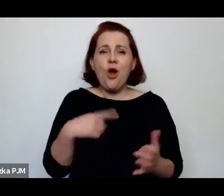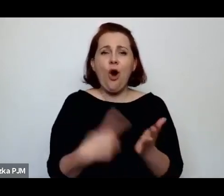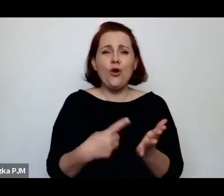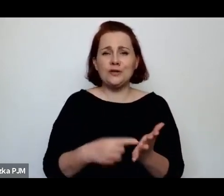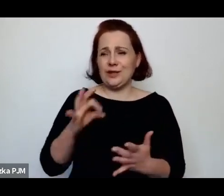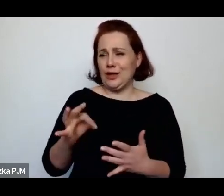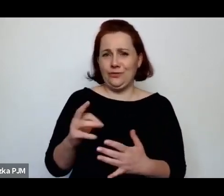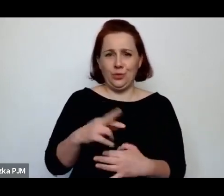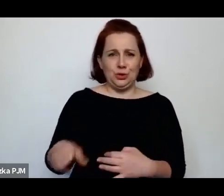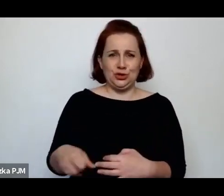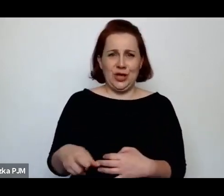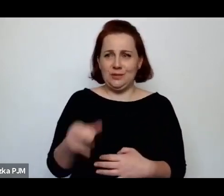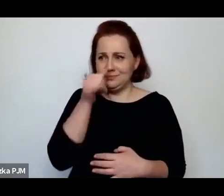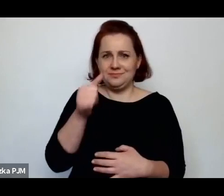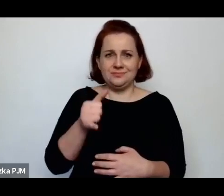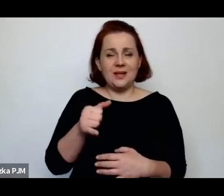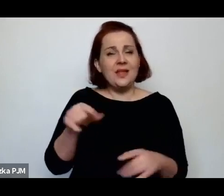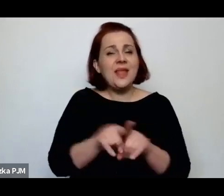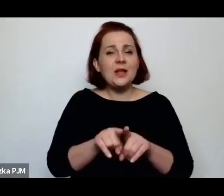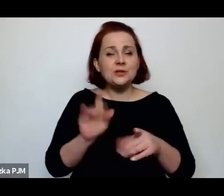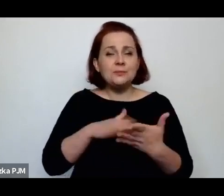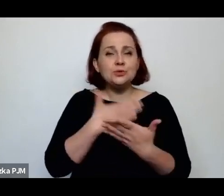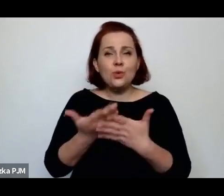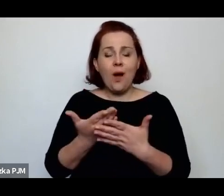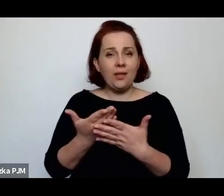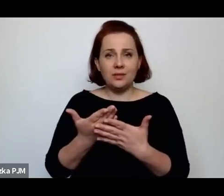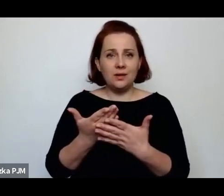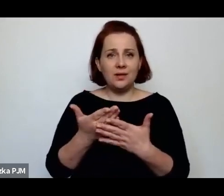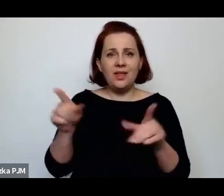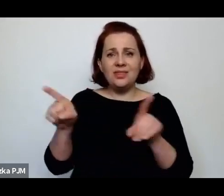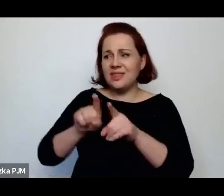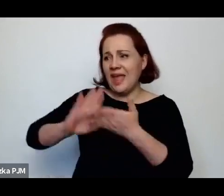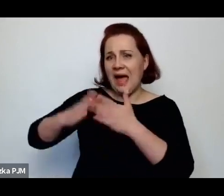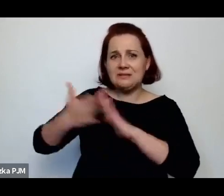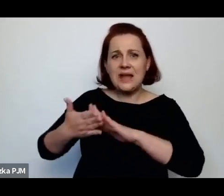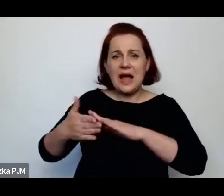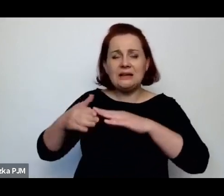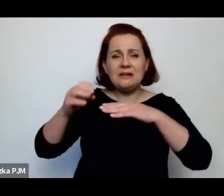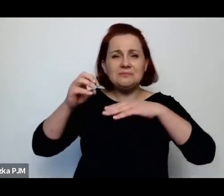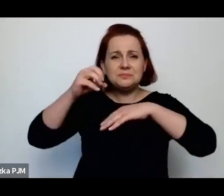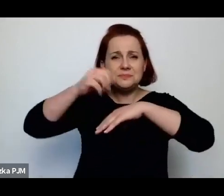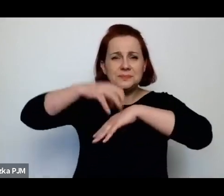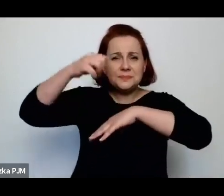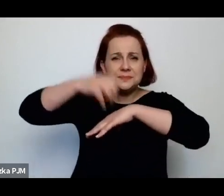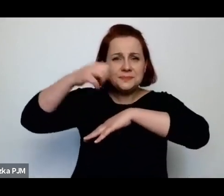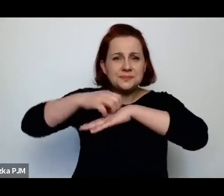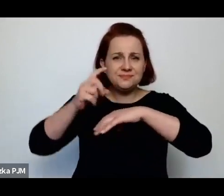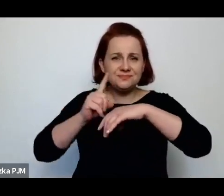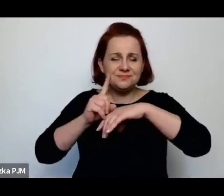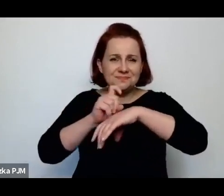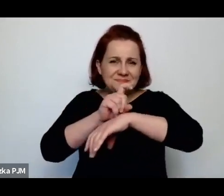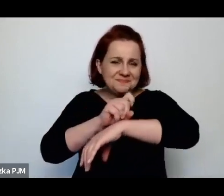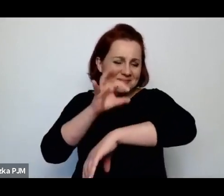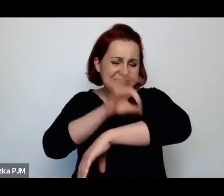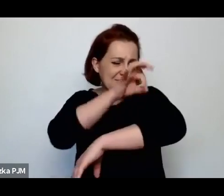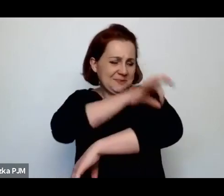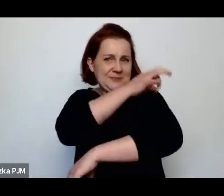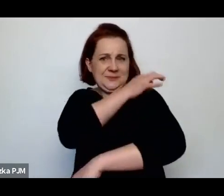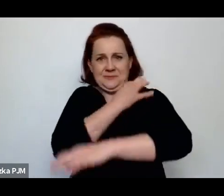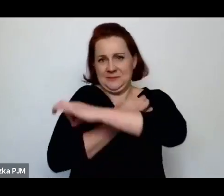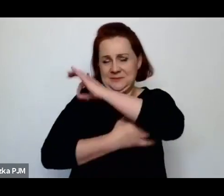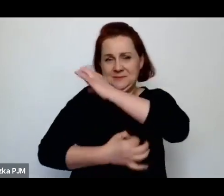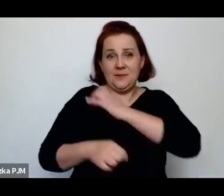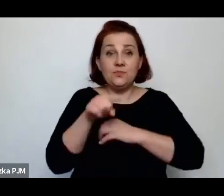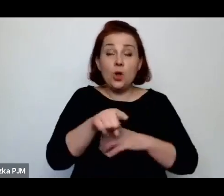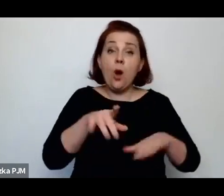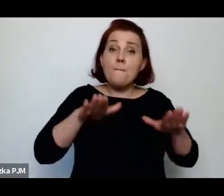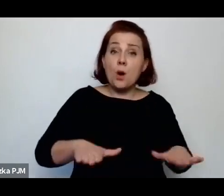jak iskają sobie wszy, jak np. też tą poczekalnie w komisariatach traktują jako miejsce odpoczynku